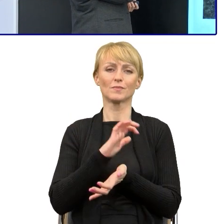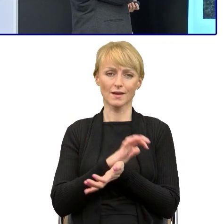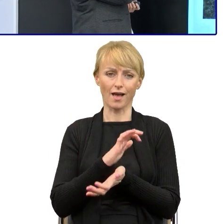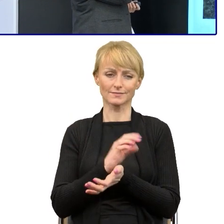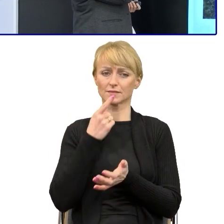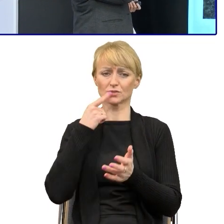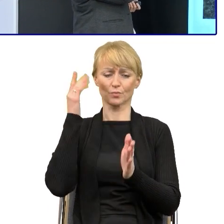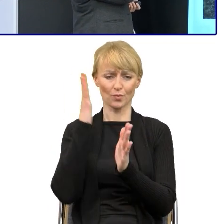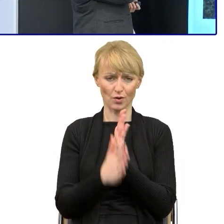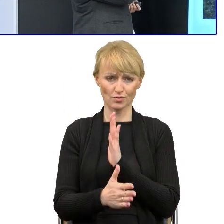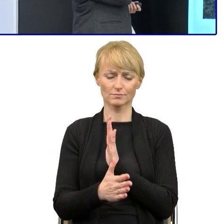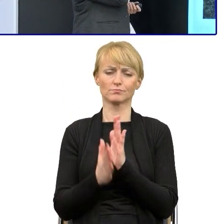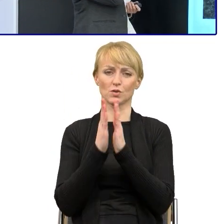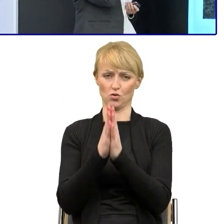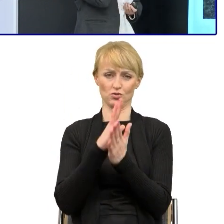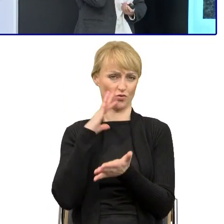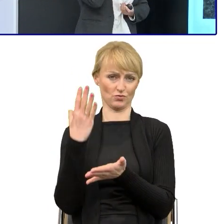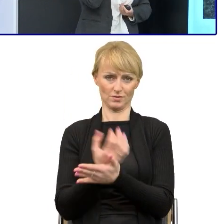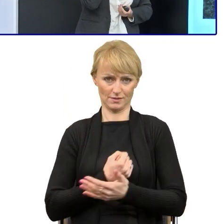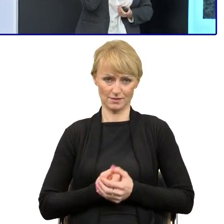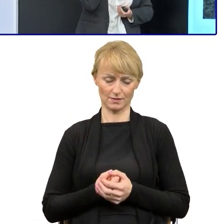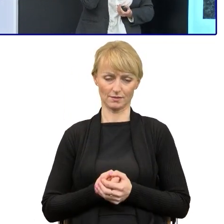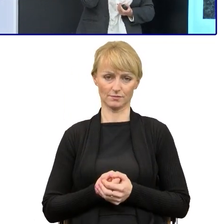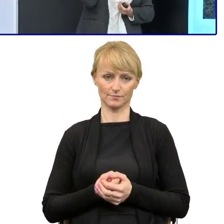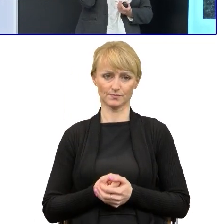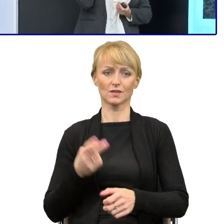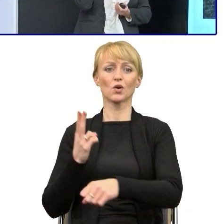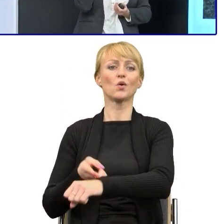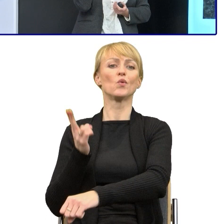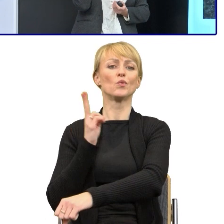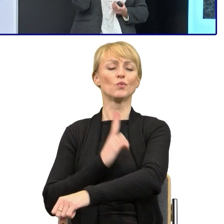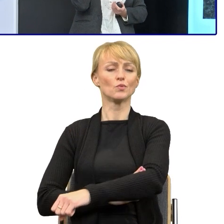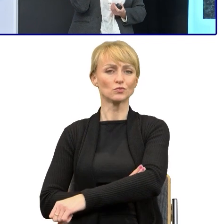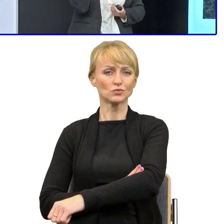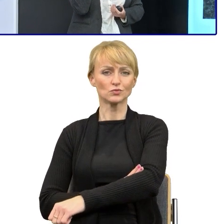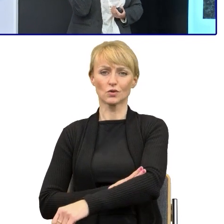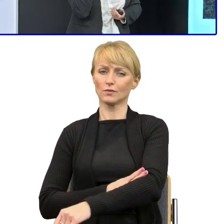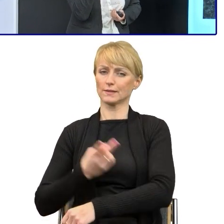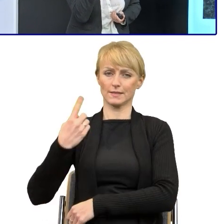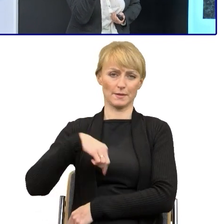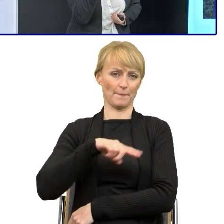bo to bardzo pomaga. W urzędzie nie przystąpiliśmy, nie podpisaliśmy jeszcze tej deklaracji.